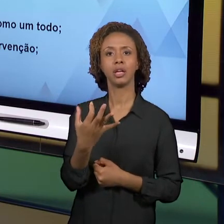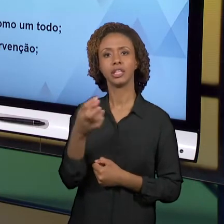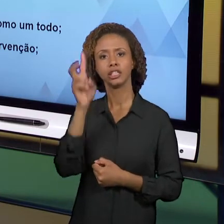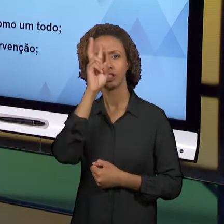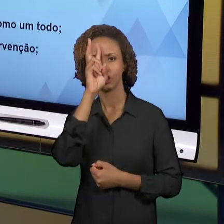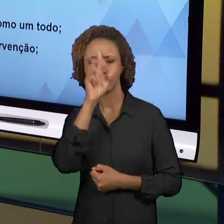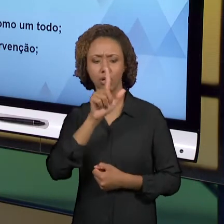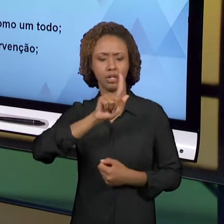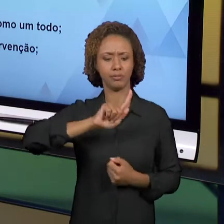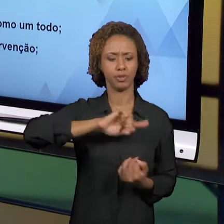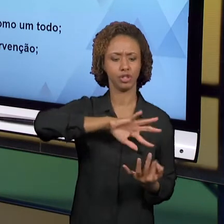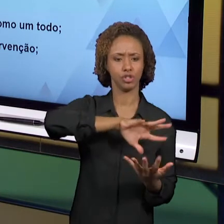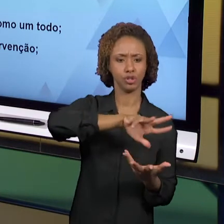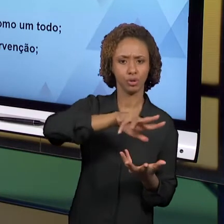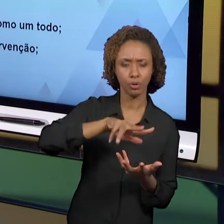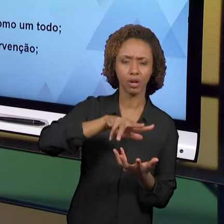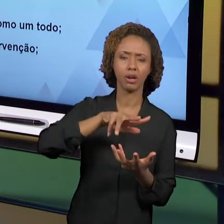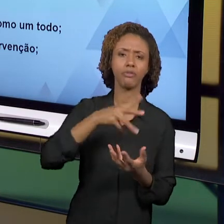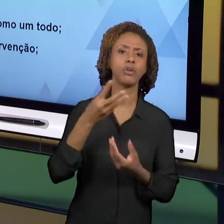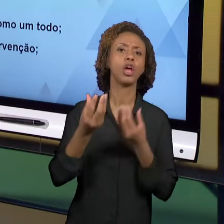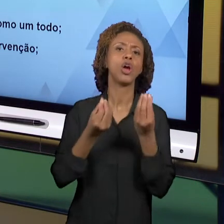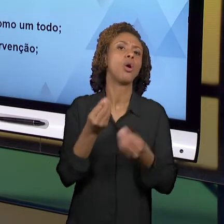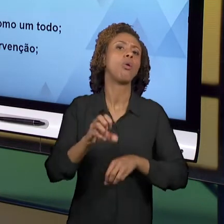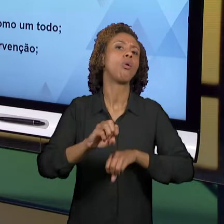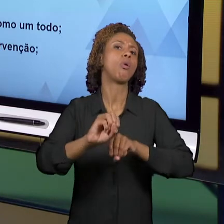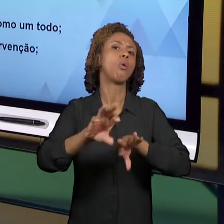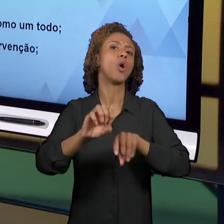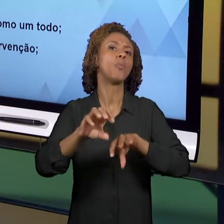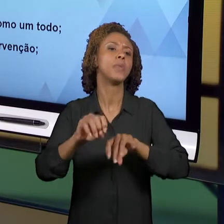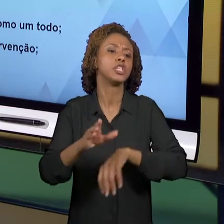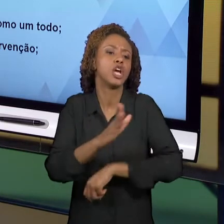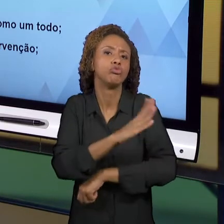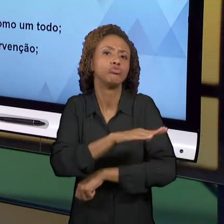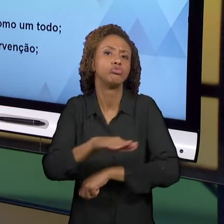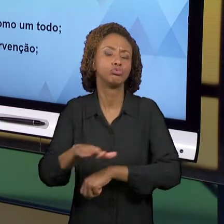CRIANÇAS DOS ANOS INICIAIS. ESSAS FORMAS SÃO